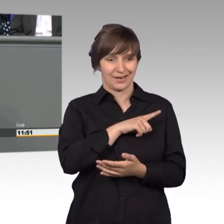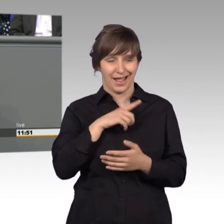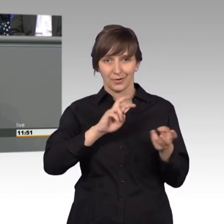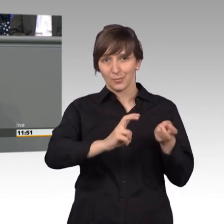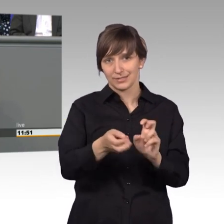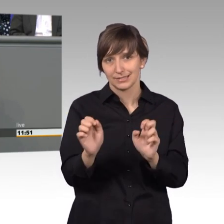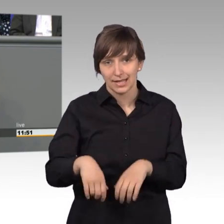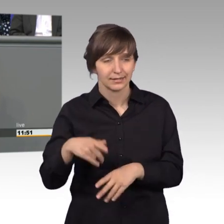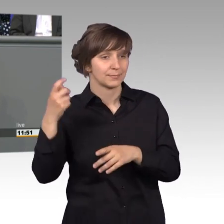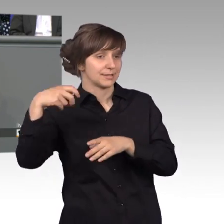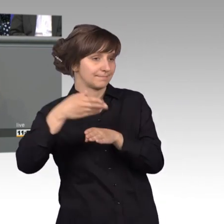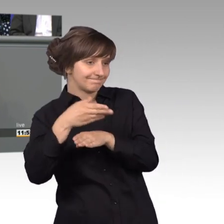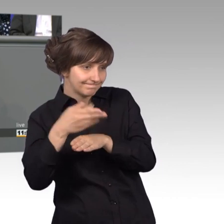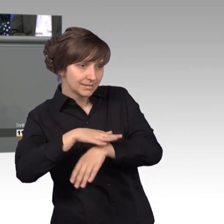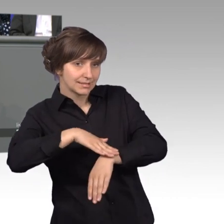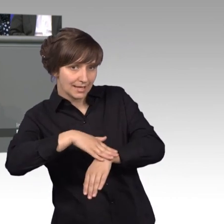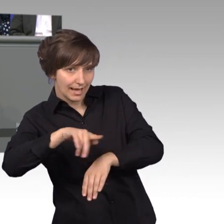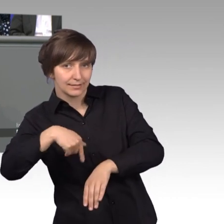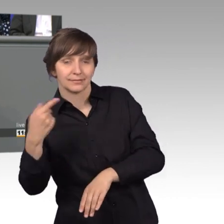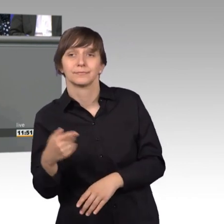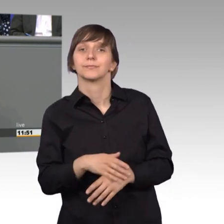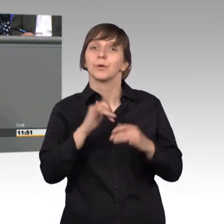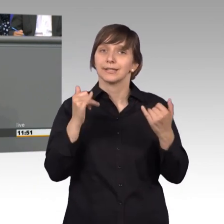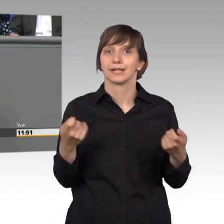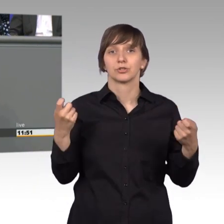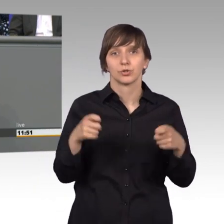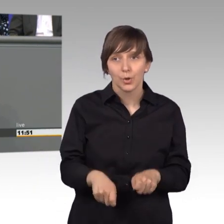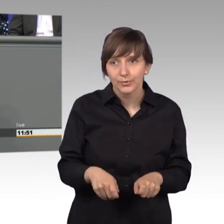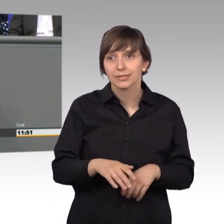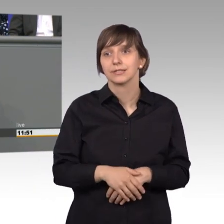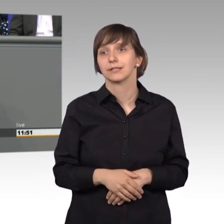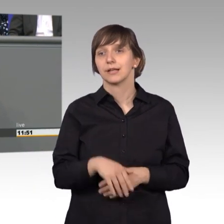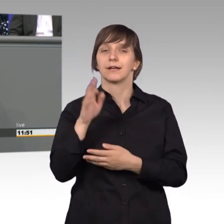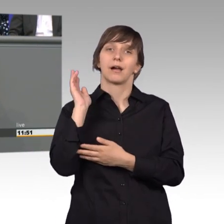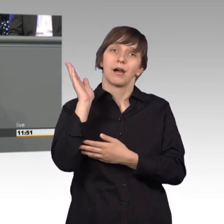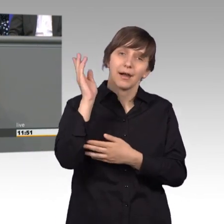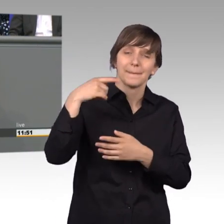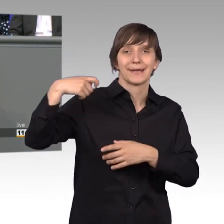nicht reagiert. Und jetzt komme ich zum Schluss bevor der Präsident hier droht.